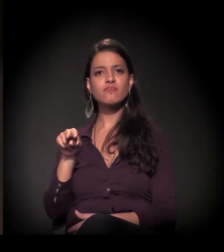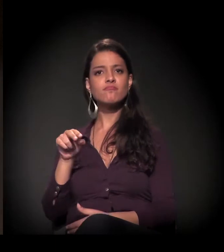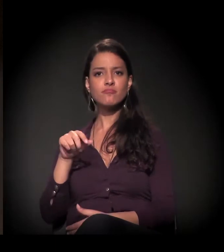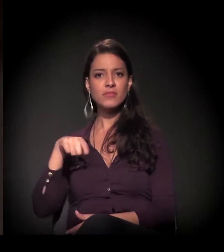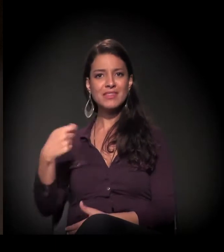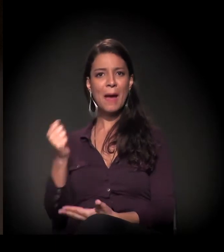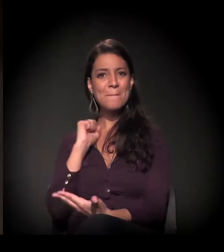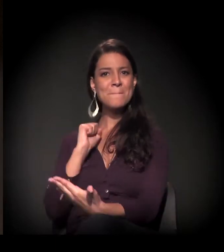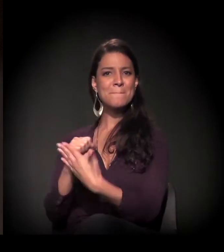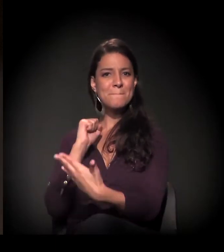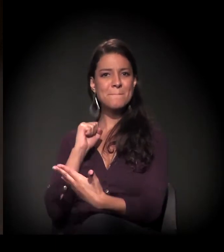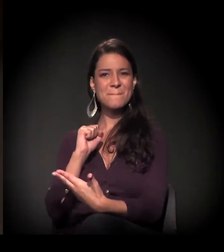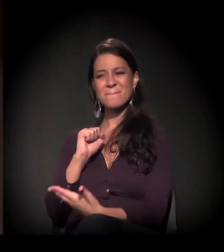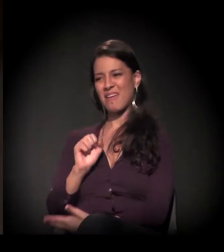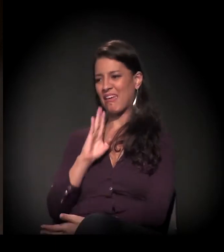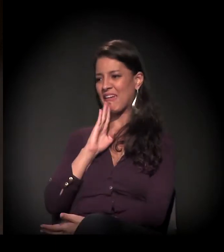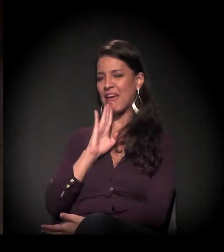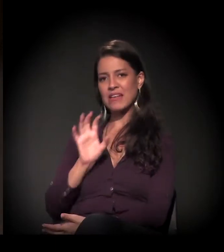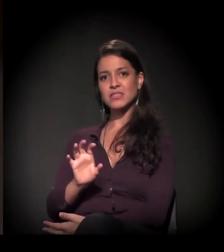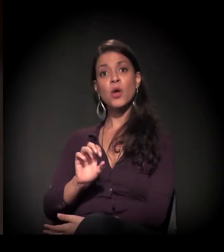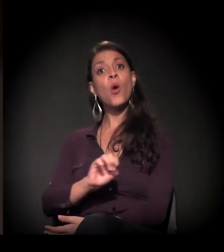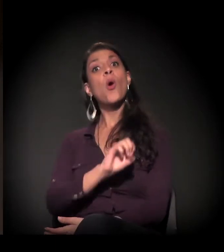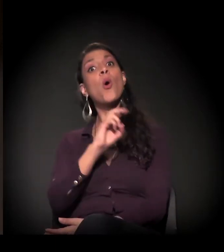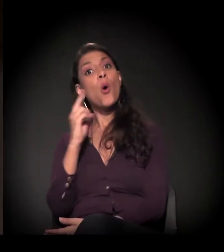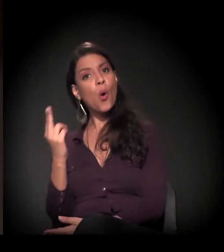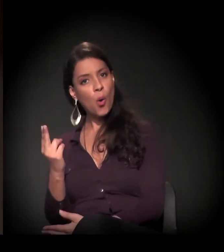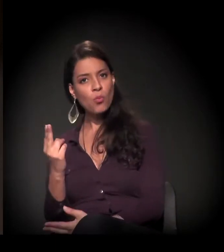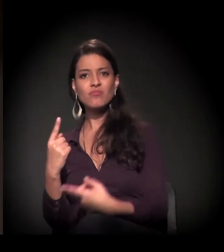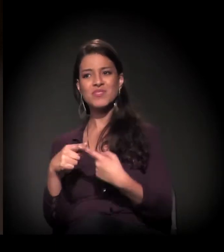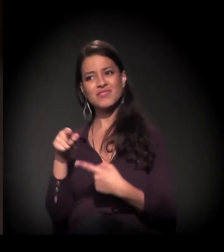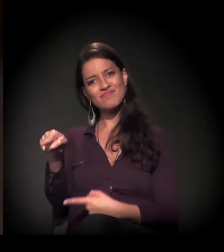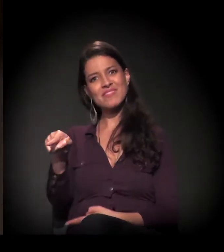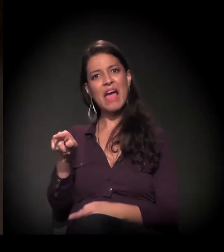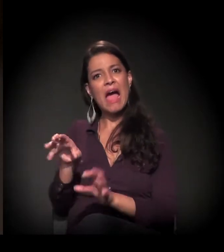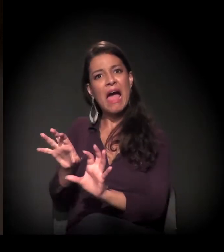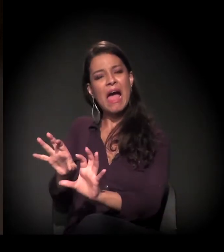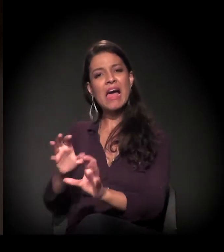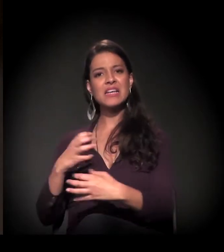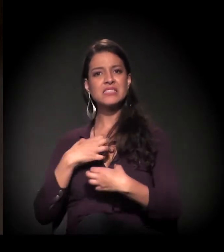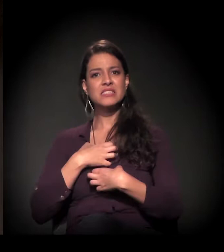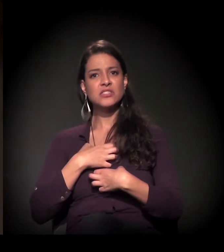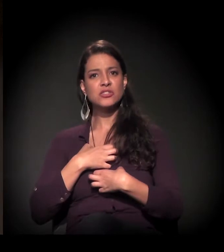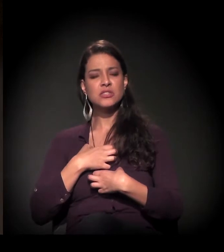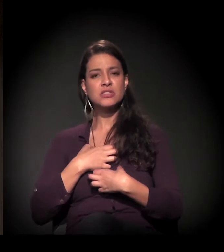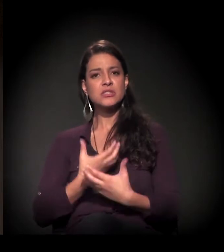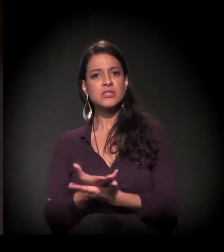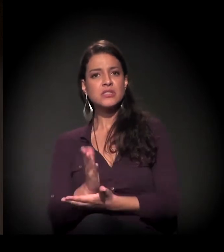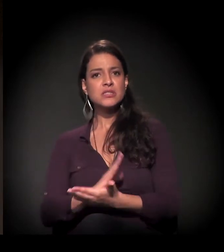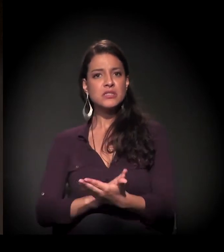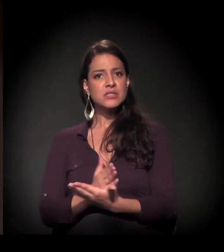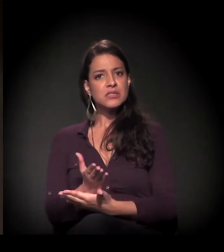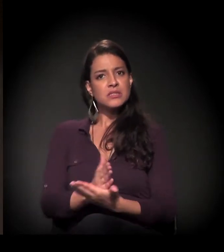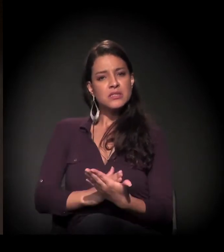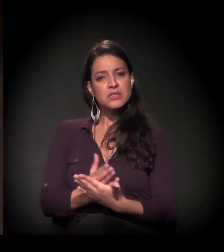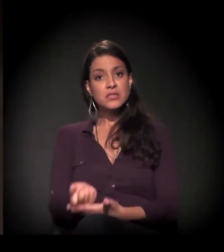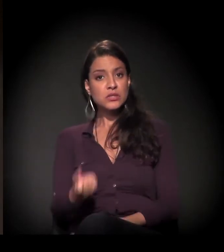a, de fato, vê-las pelo que elas são ou pelo escândalo que elas podem representar.